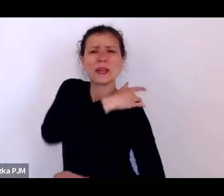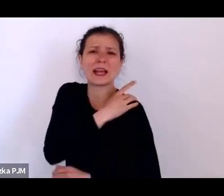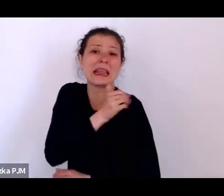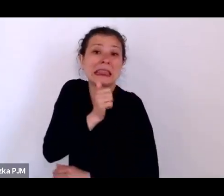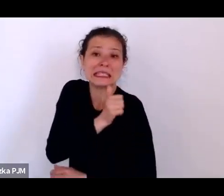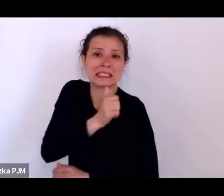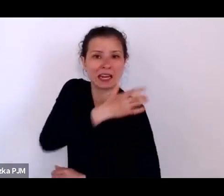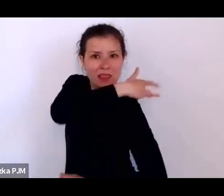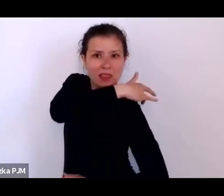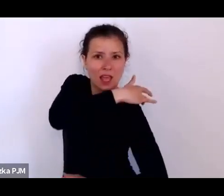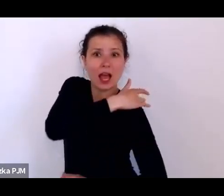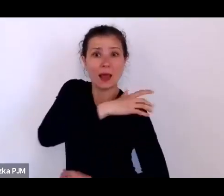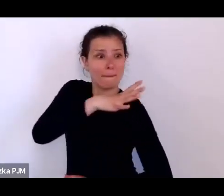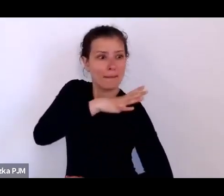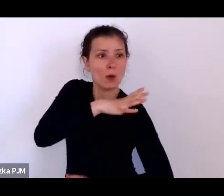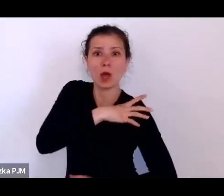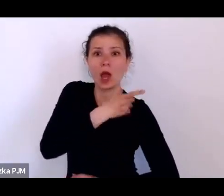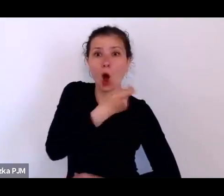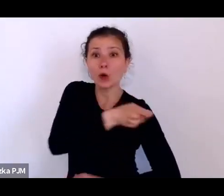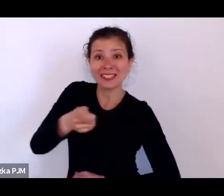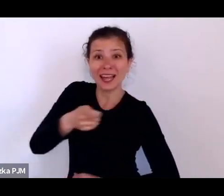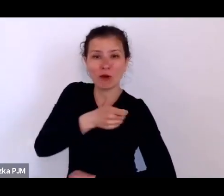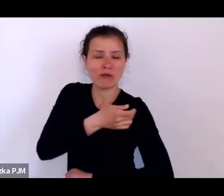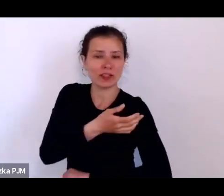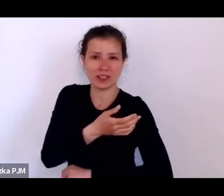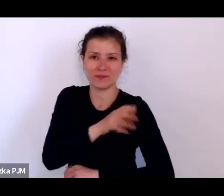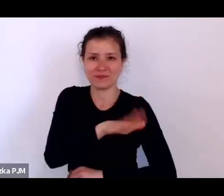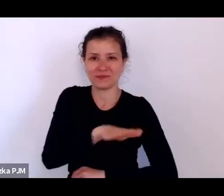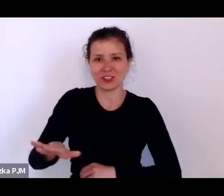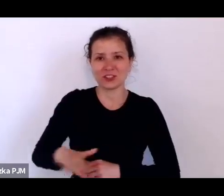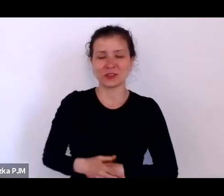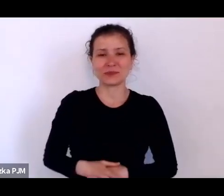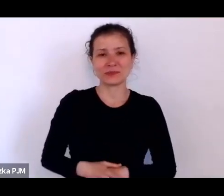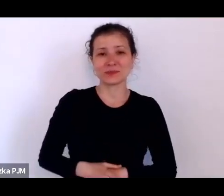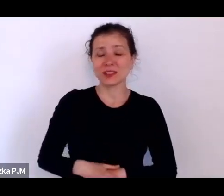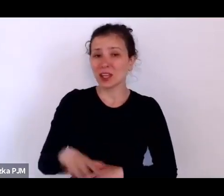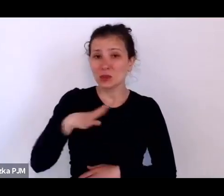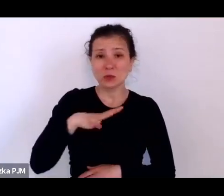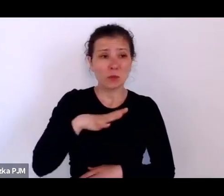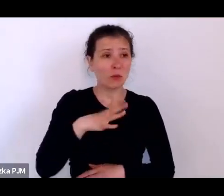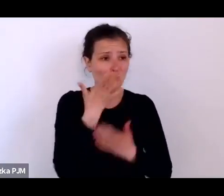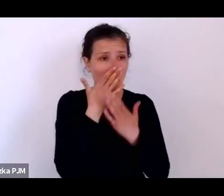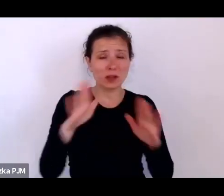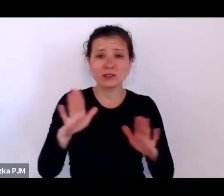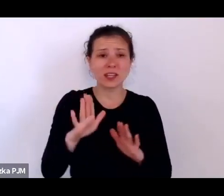Ale – co ciekawe – i co też pokazuje, jak te procesy opresji społecznej wpływają na los